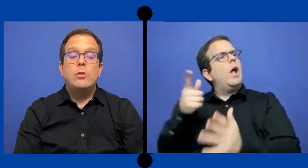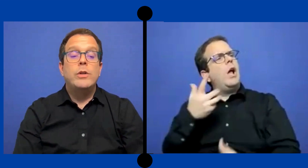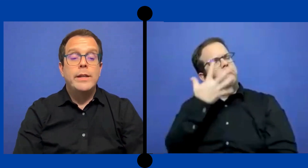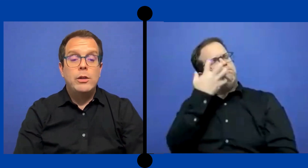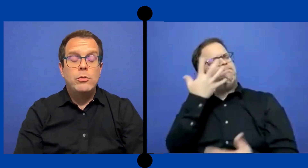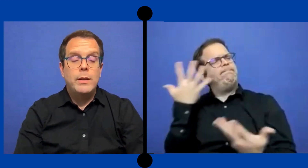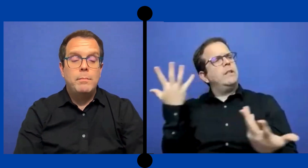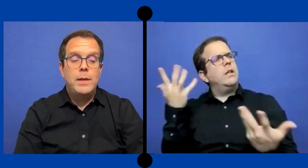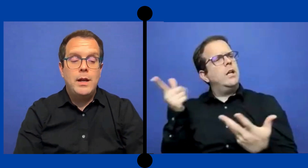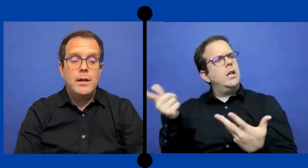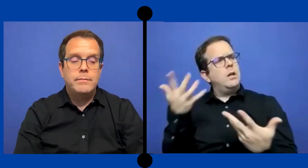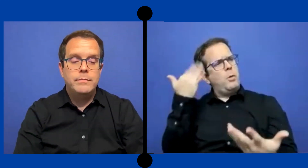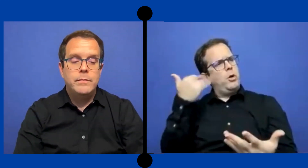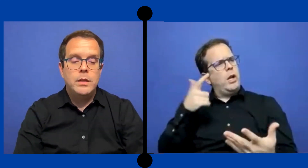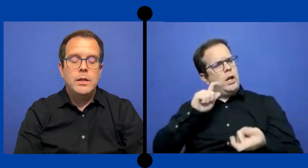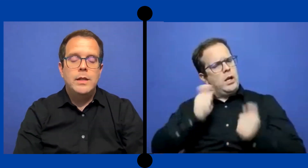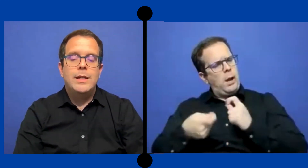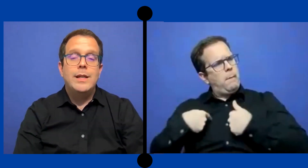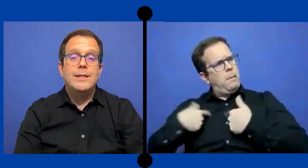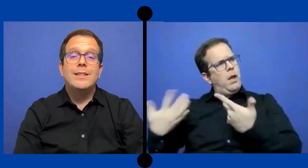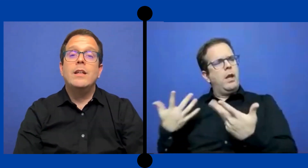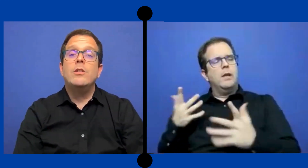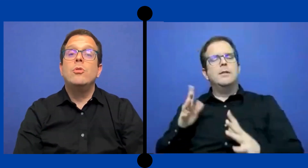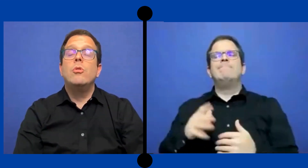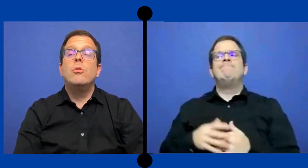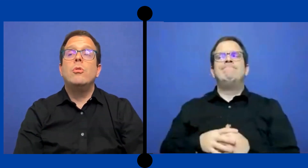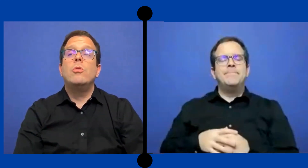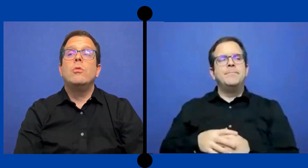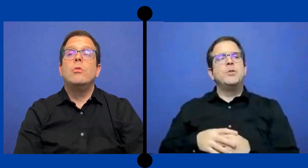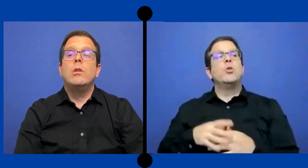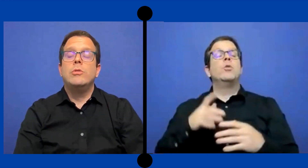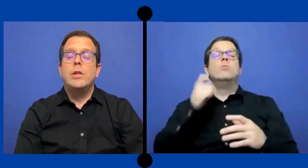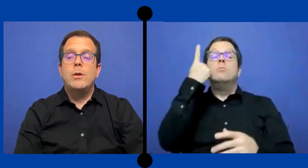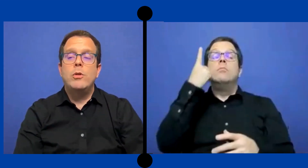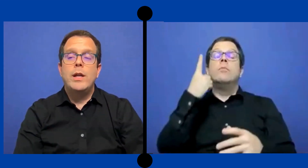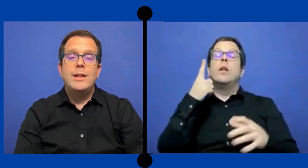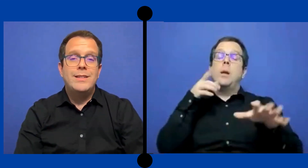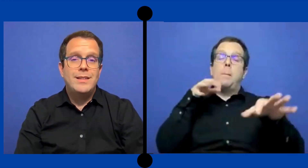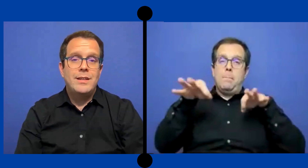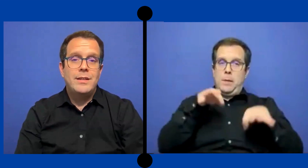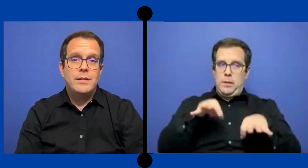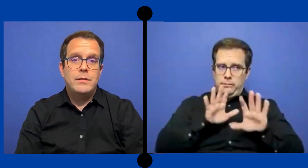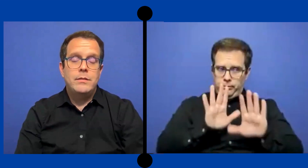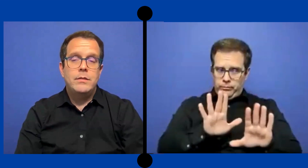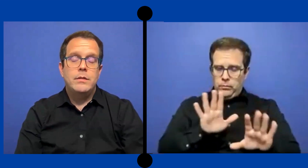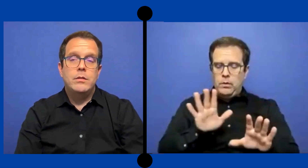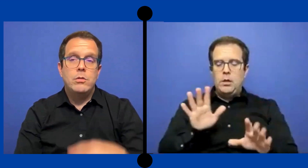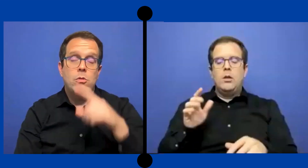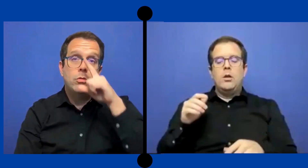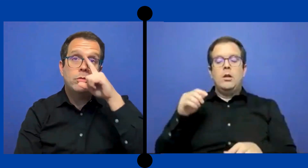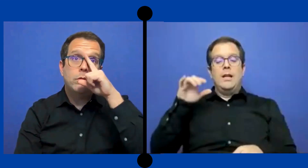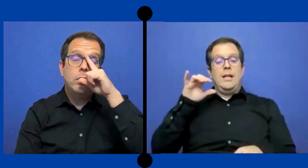Algo que tengo que explicar y es que yo, los trabajos que hice con..